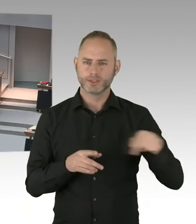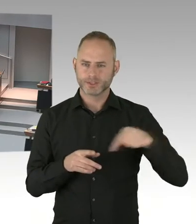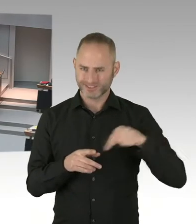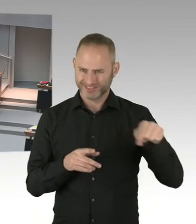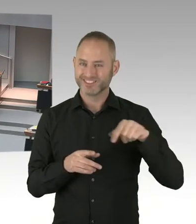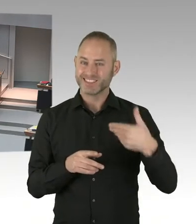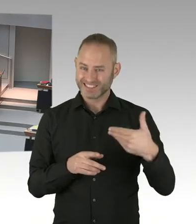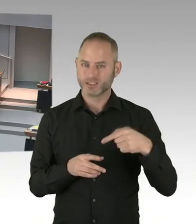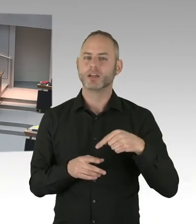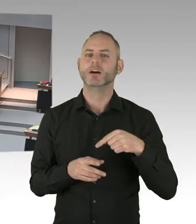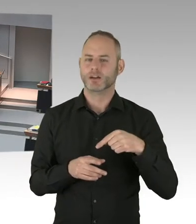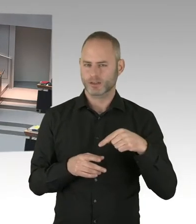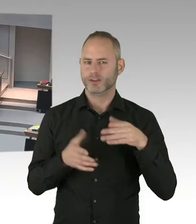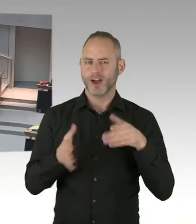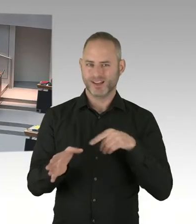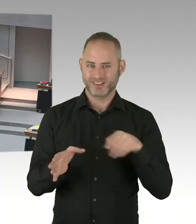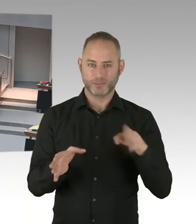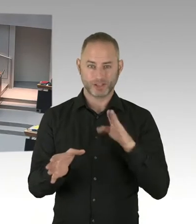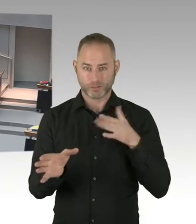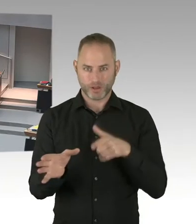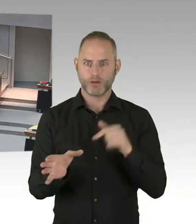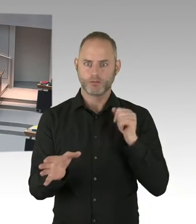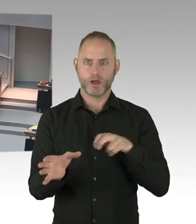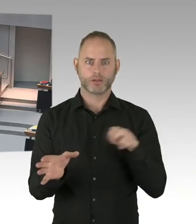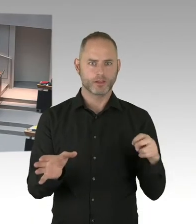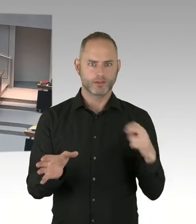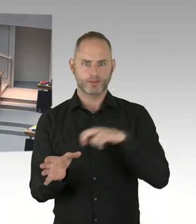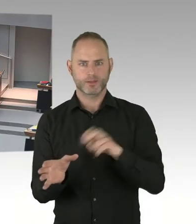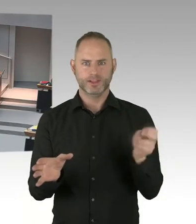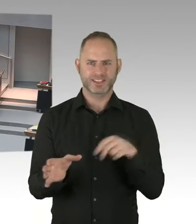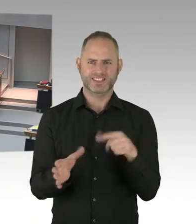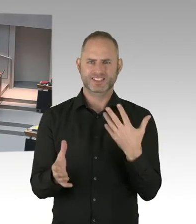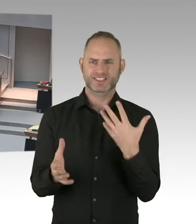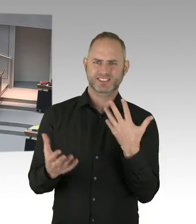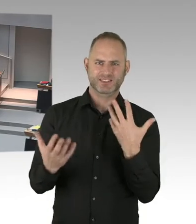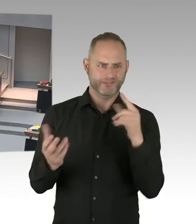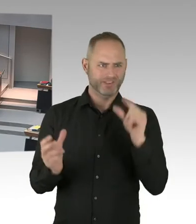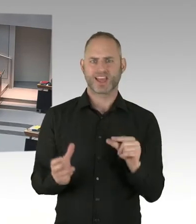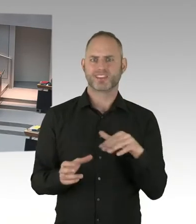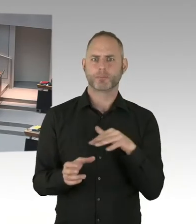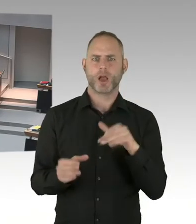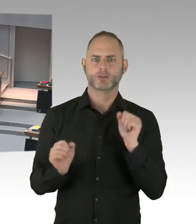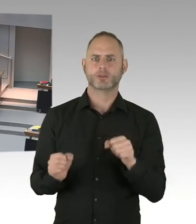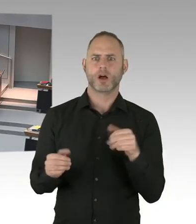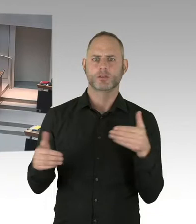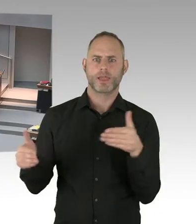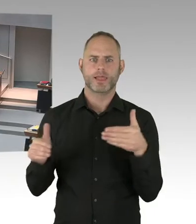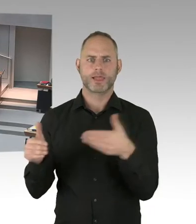Weil durch eine Verringerung der Fläche der wirtschaftliche Erfolg dieses Weihnachtsmarktes nicht mehr möglich gewesen wäre. Und deswegen haben wir uns darauf verständigt,